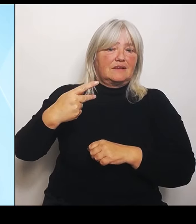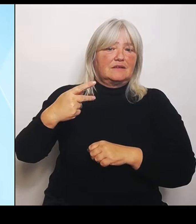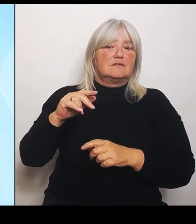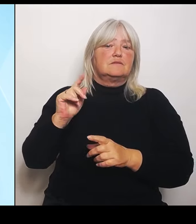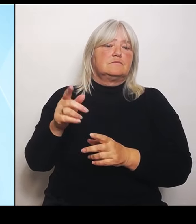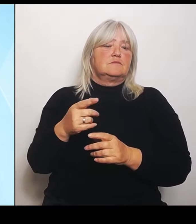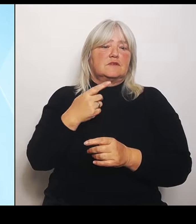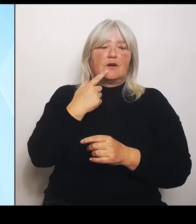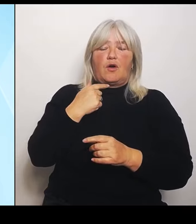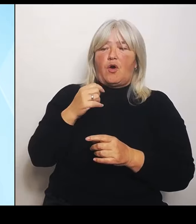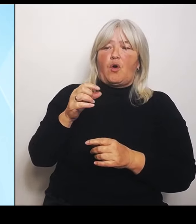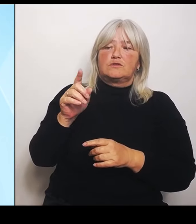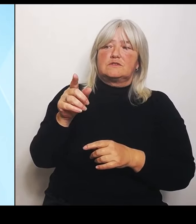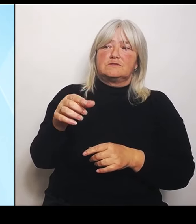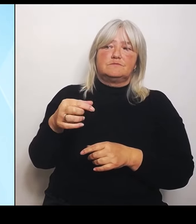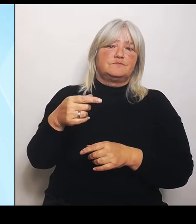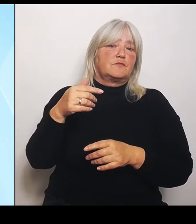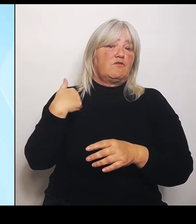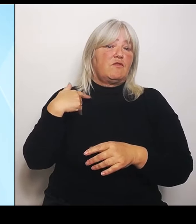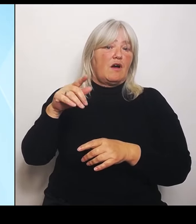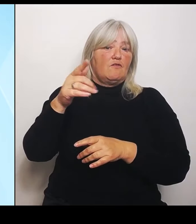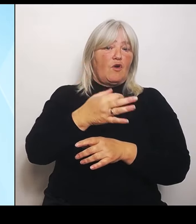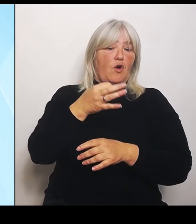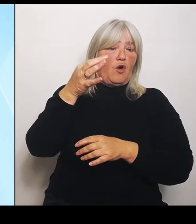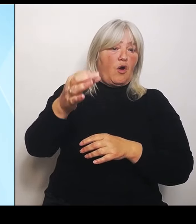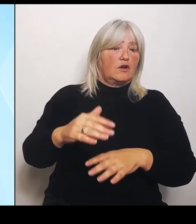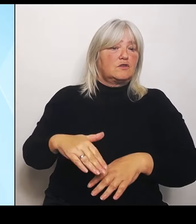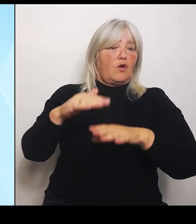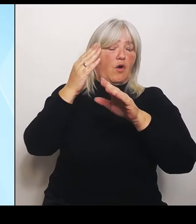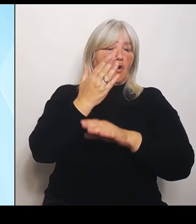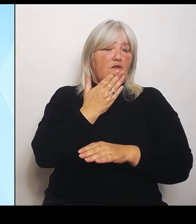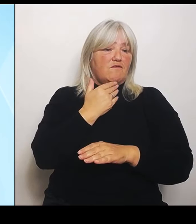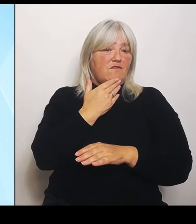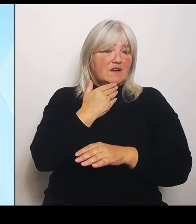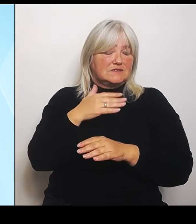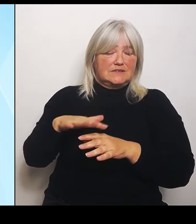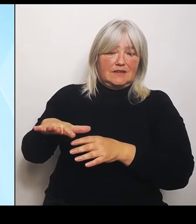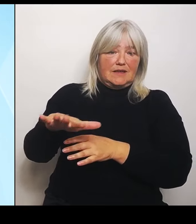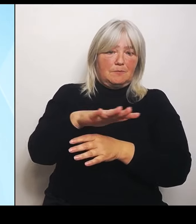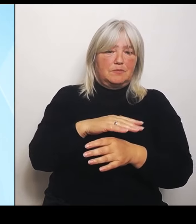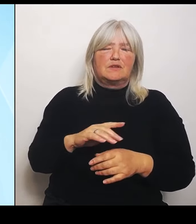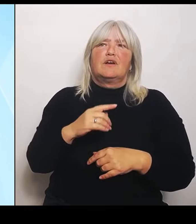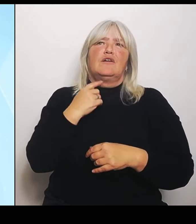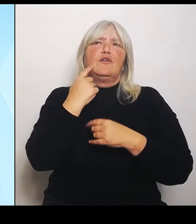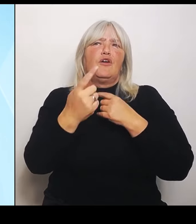Versprechungen gemacht haben, aber leider nur heiße Luft und leere Hände.